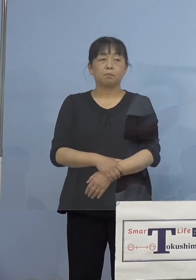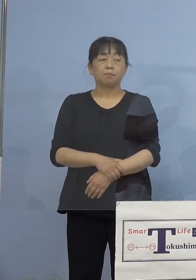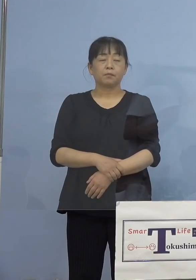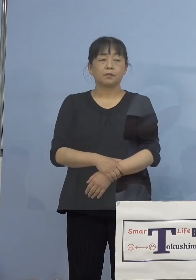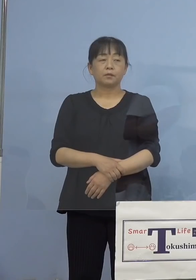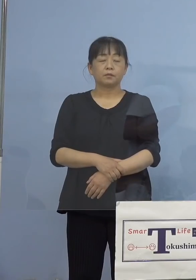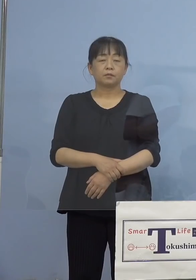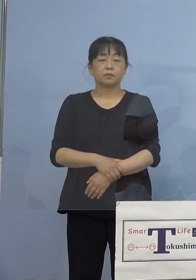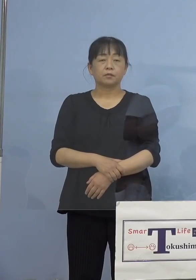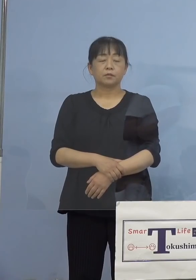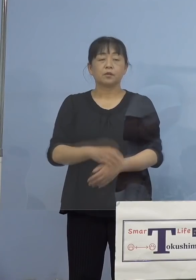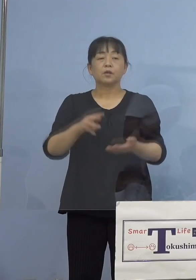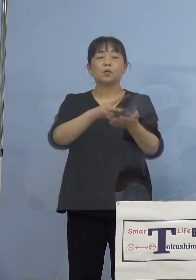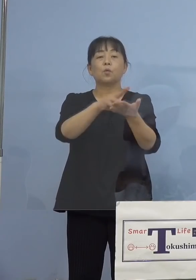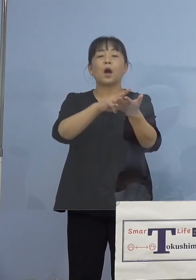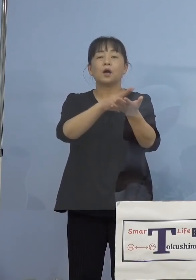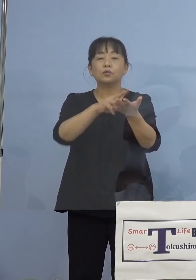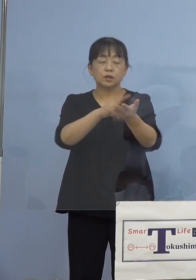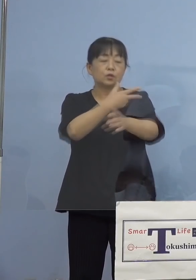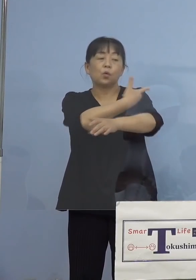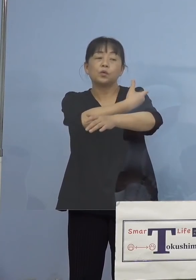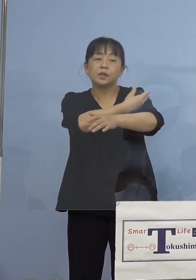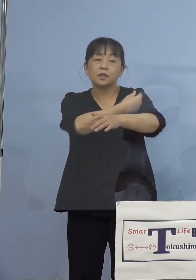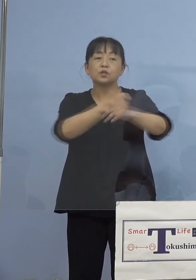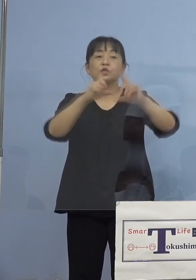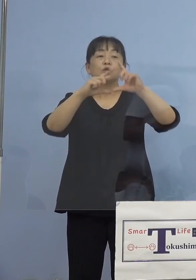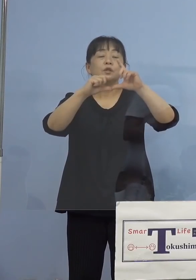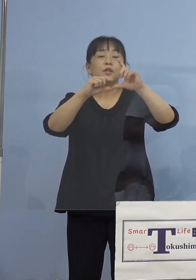（徳島新聞社） ワクチンの接種率、お示していただいた